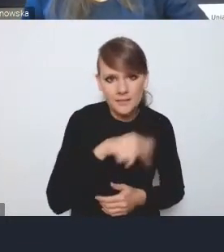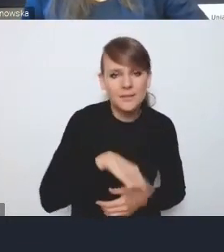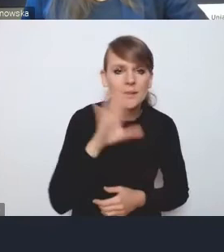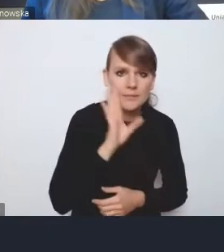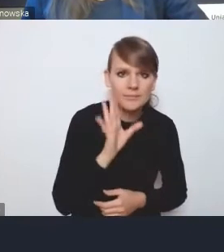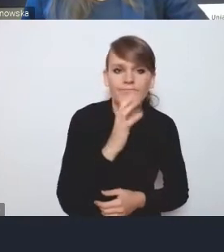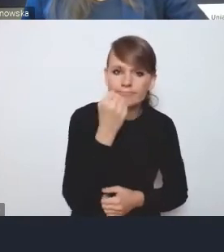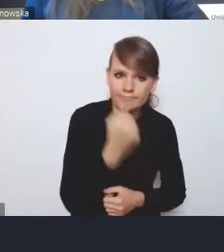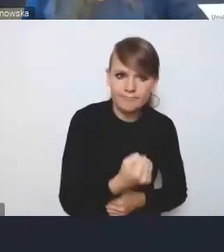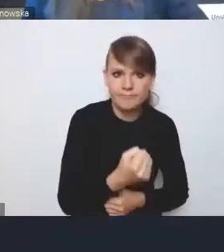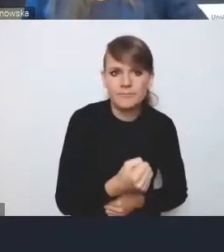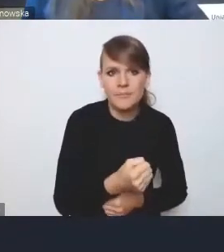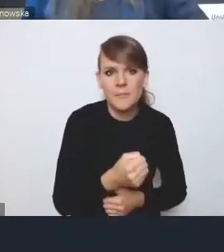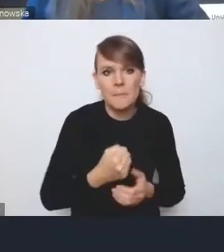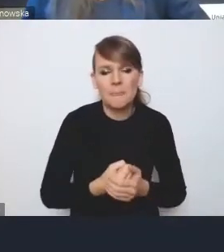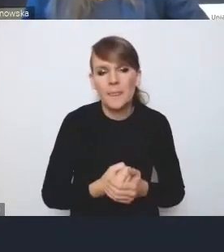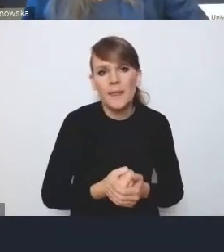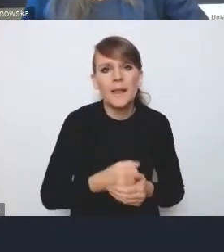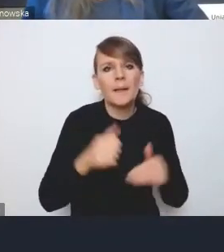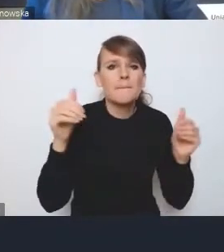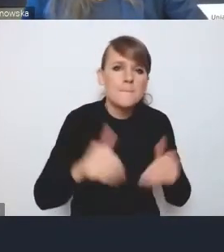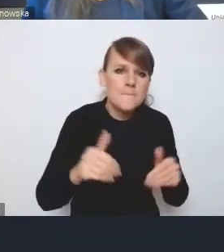chociaż może nie do końca skutecznie prowadzone.